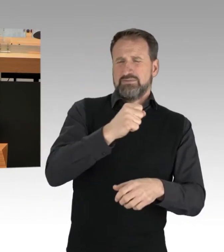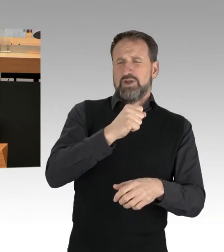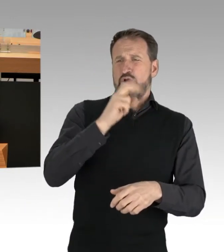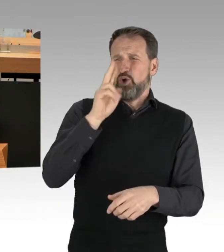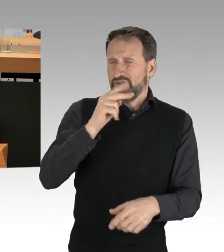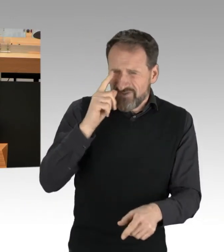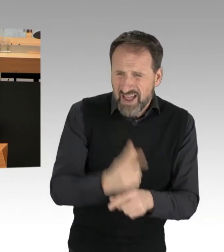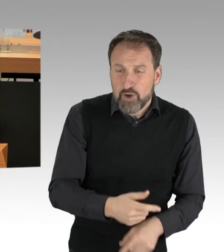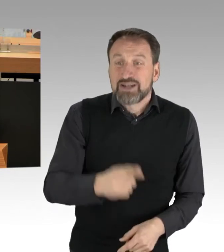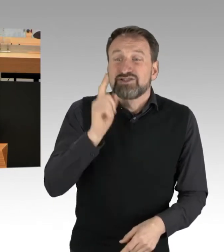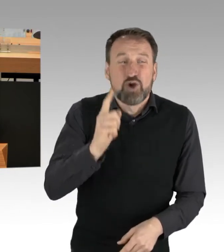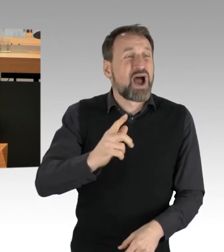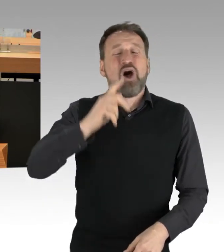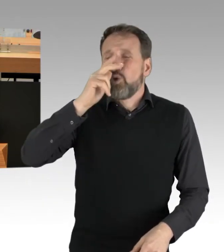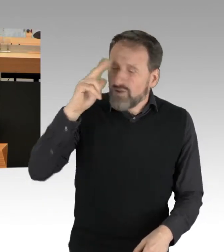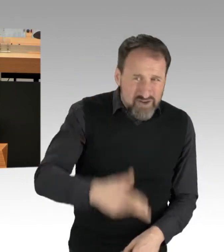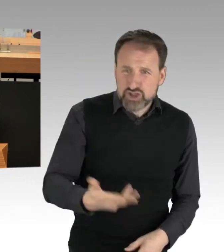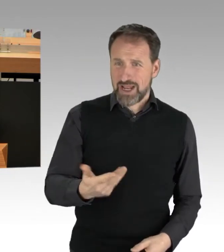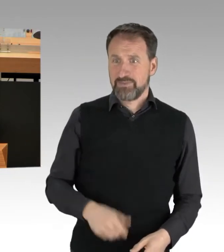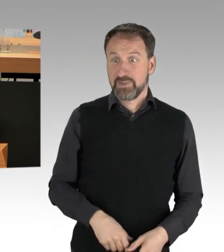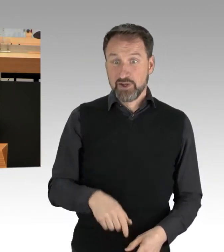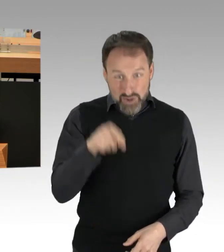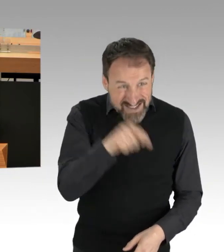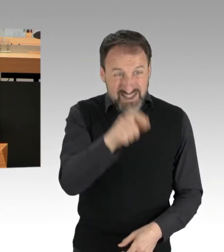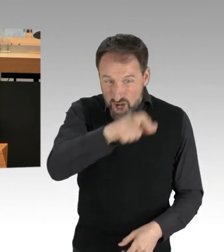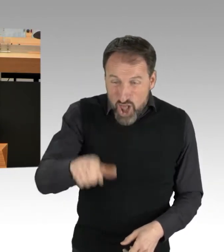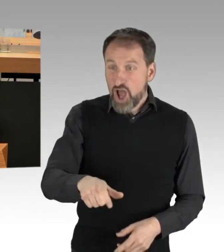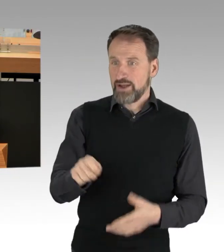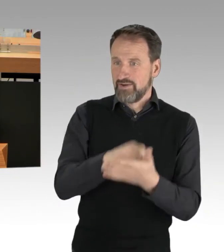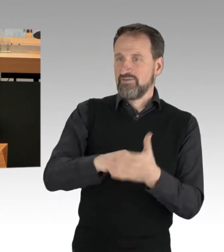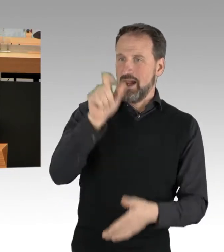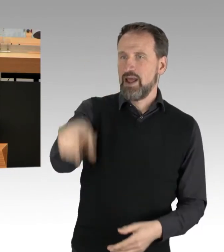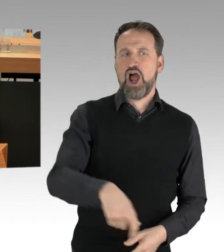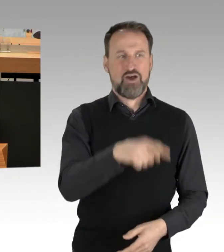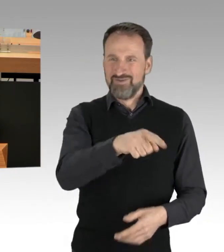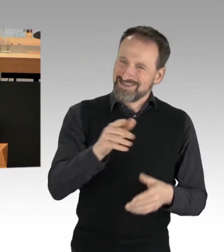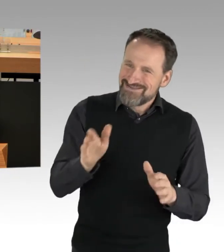und genau das sind die Leute, die Sie wählen, die Sie antreiben und für die Sie einstehen.